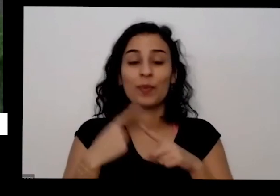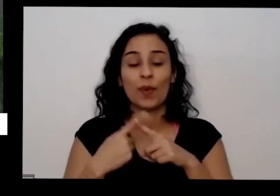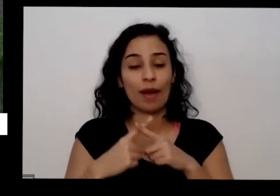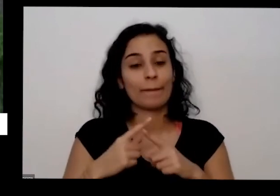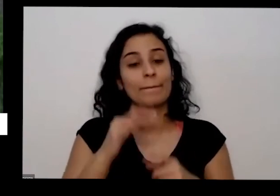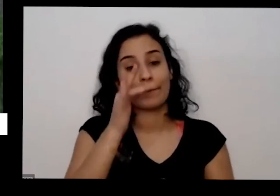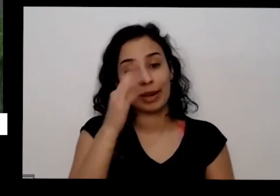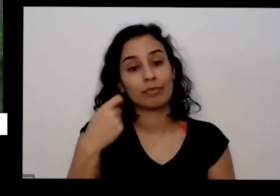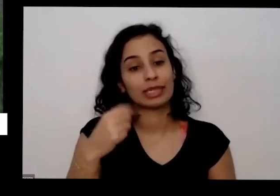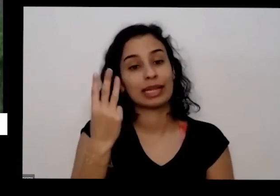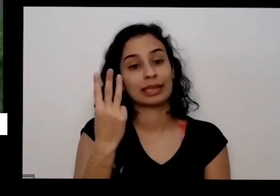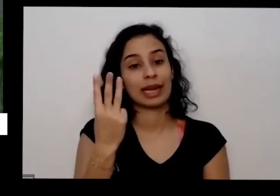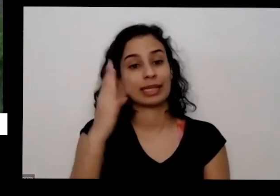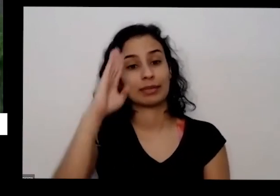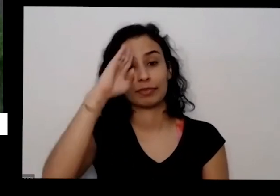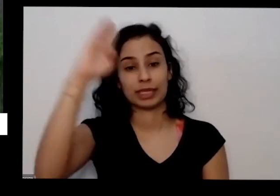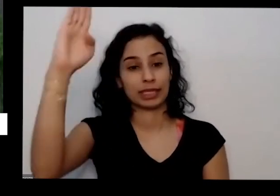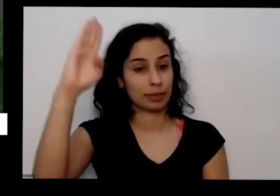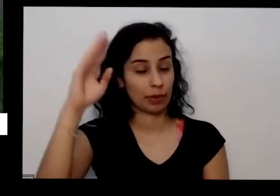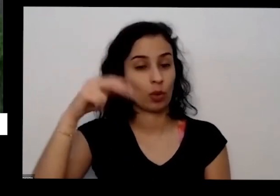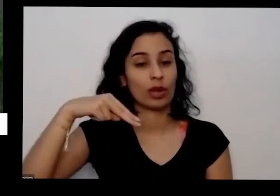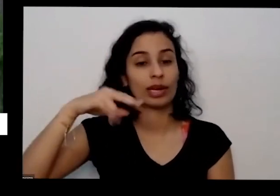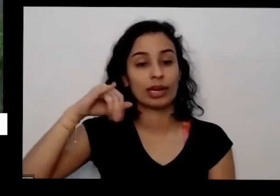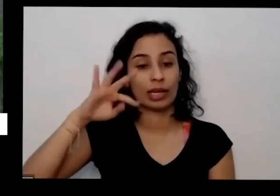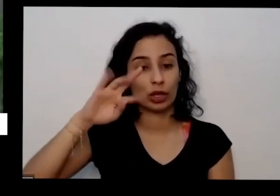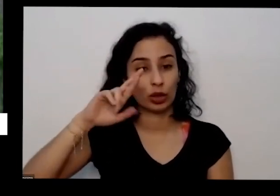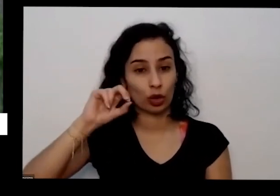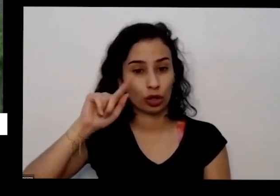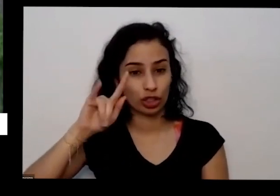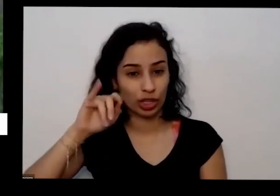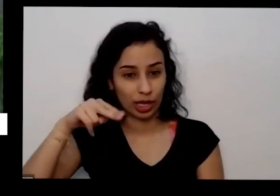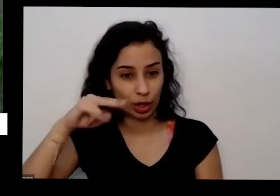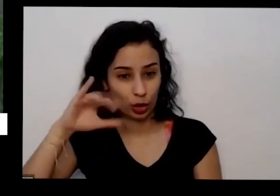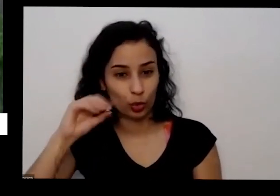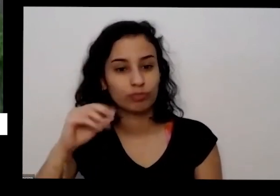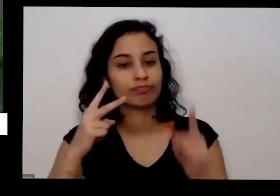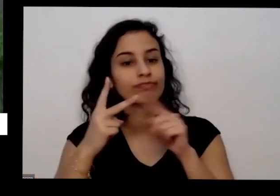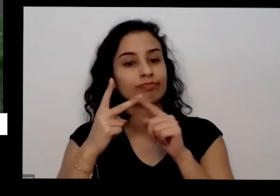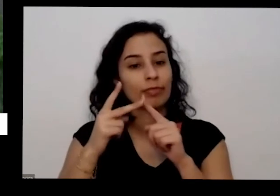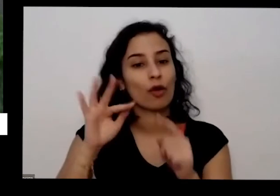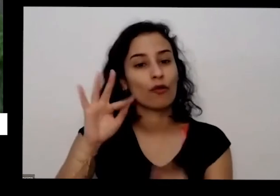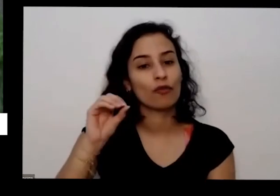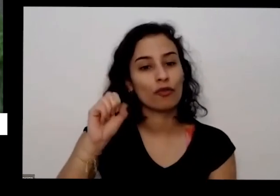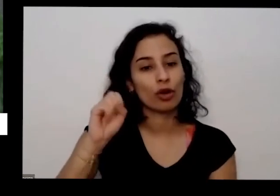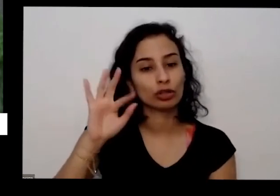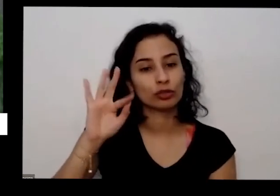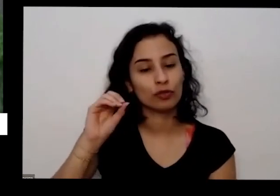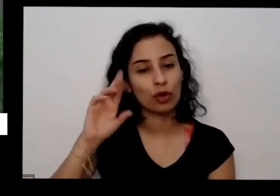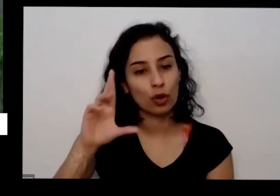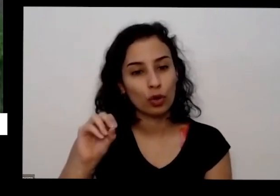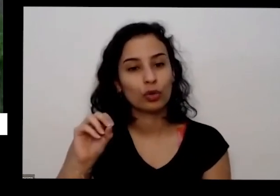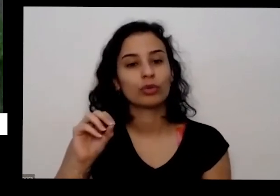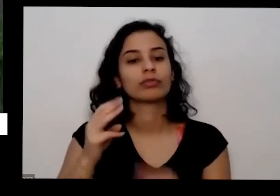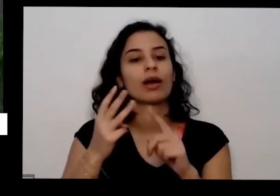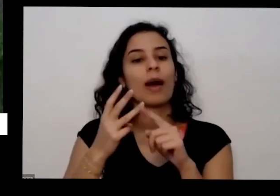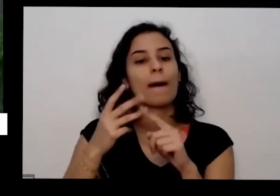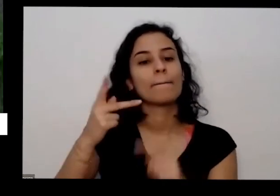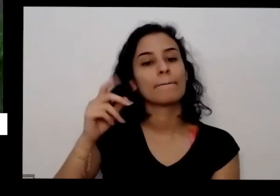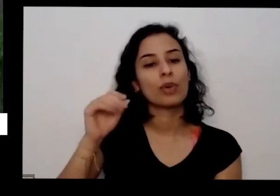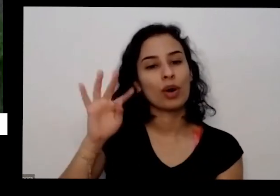principais que é nitrogênio fósforo e potássio é aquela sigla do npk nitrogênio e potássio era